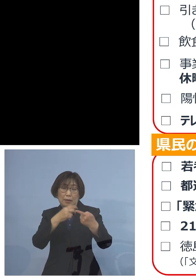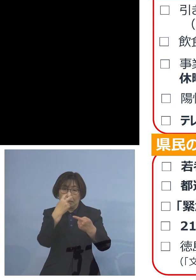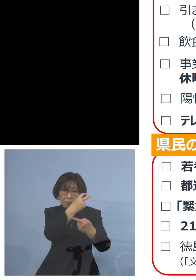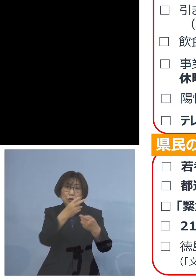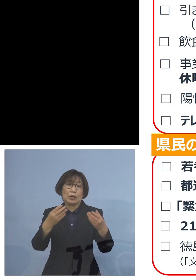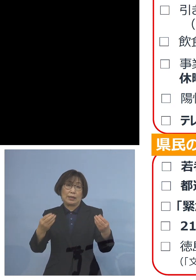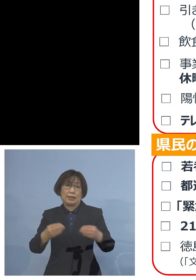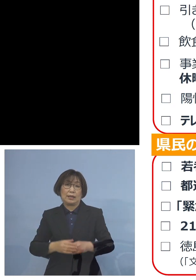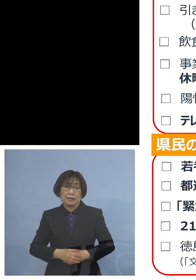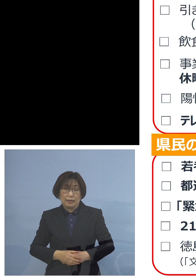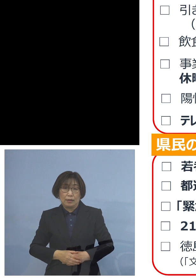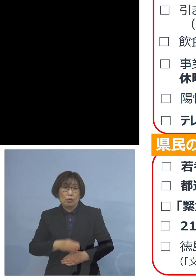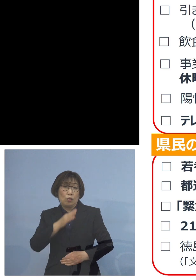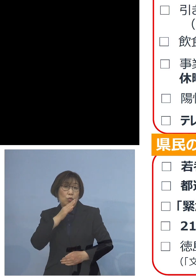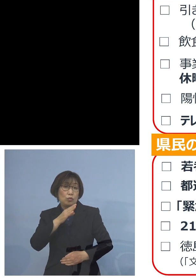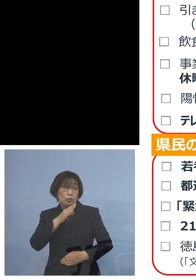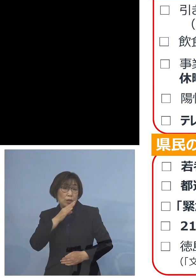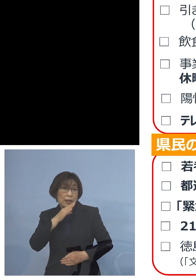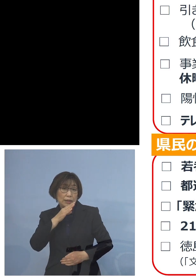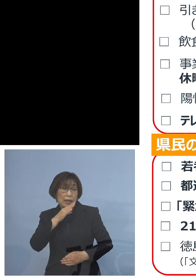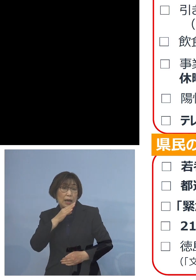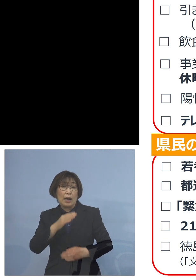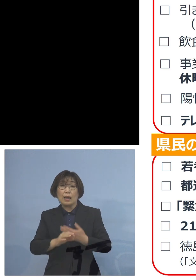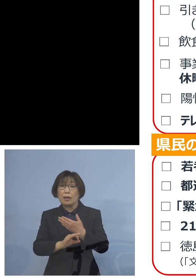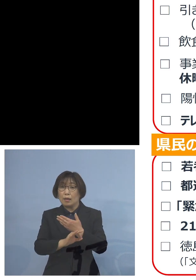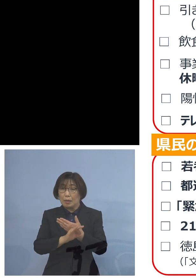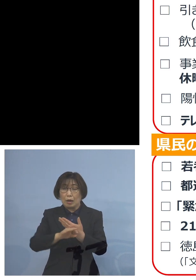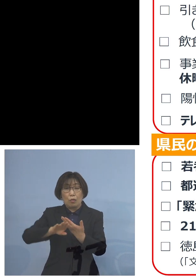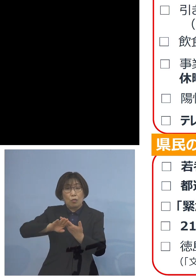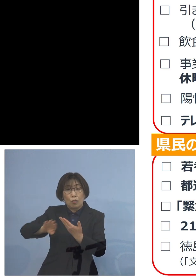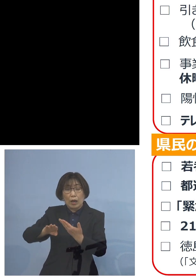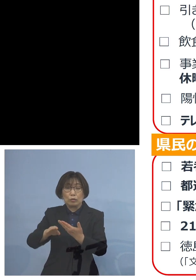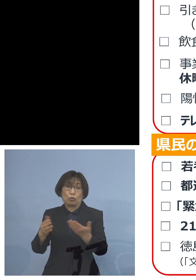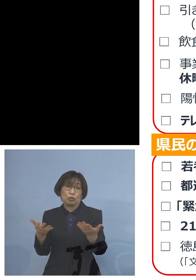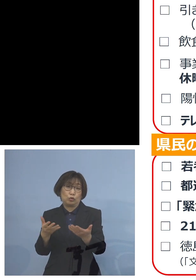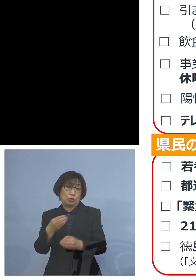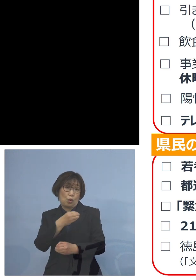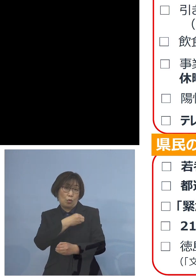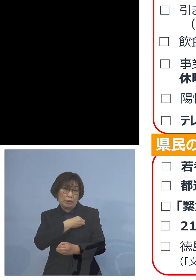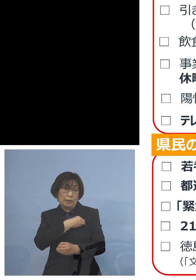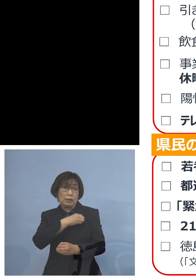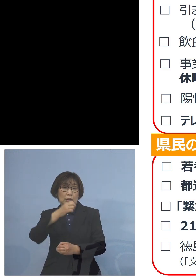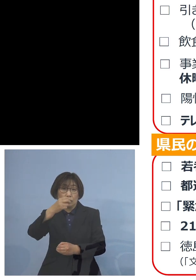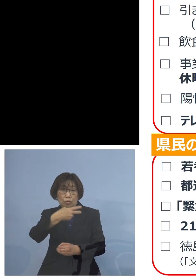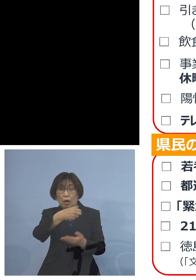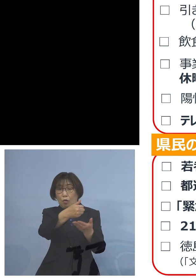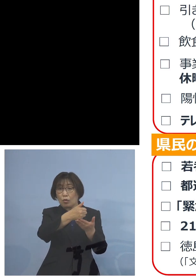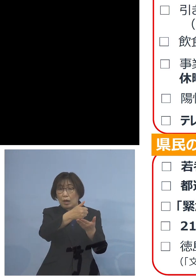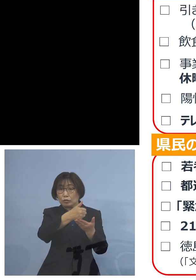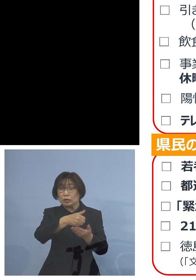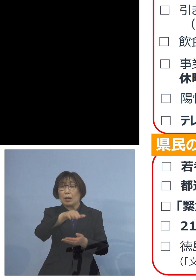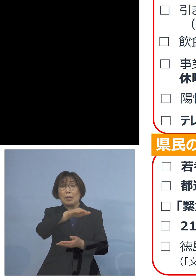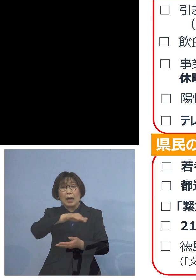本来だったら この方が他の従業員の方 お客さんに いわゆる変異株を